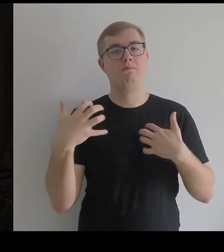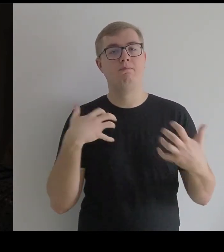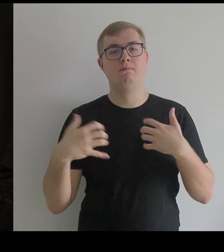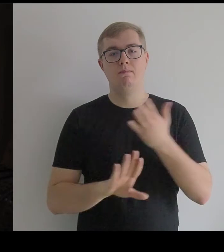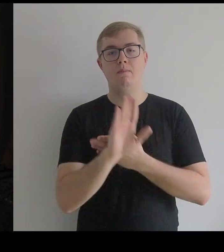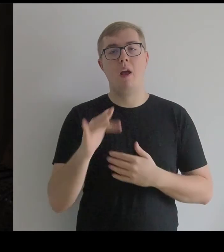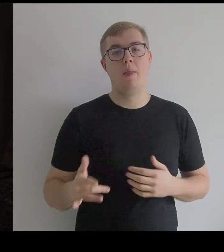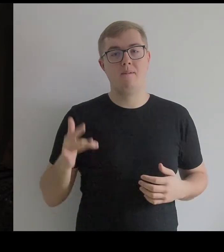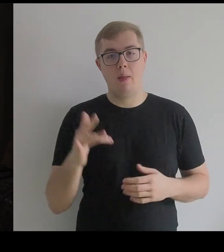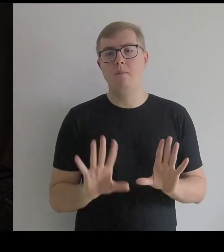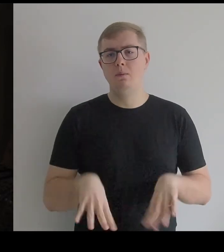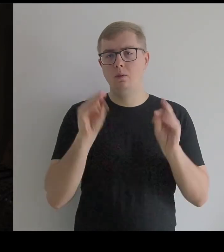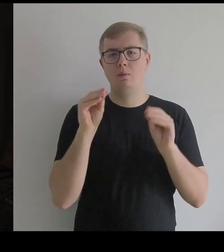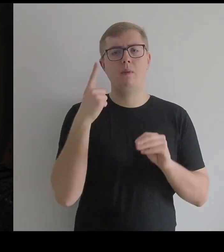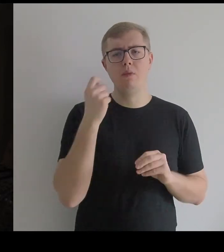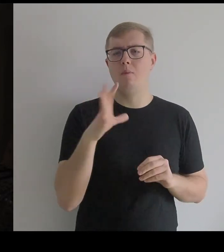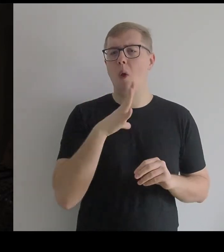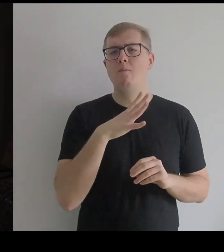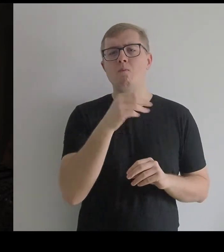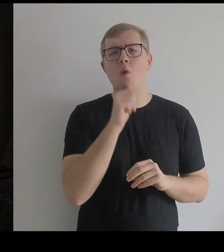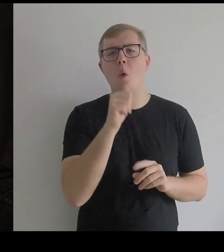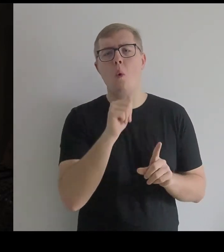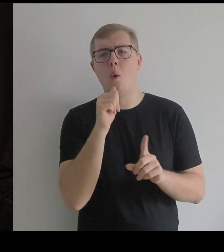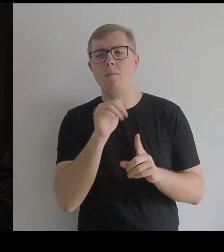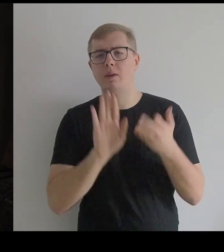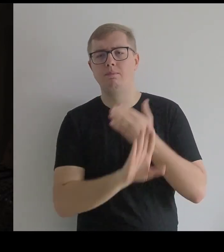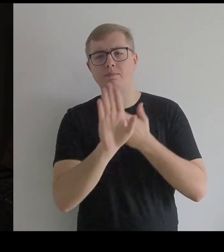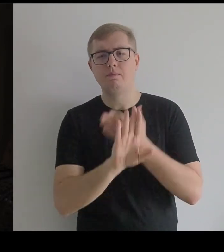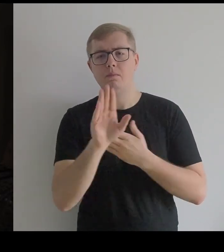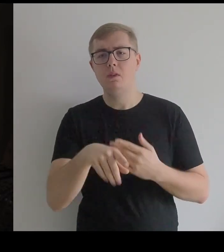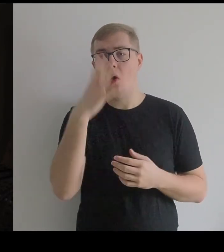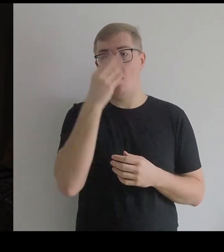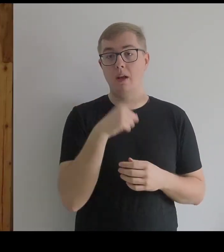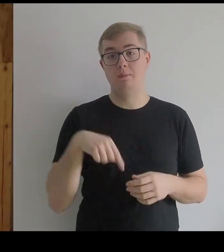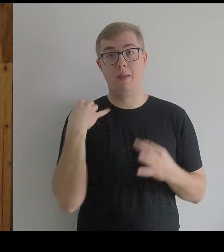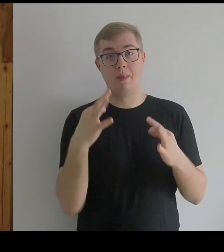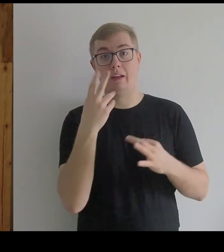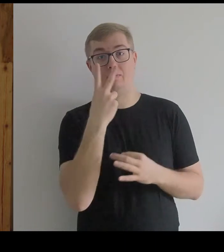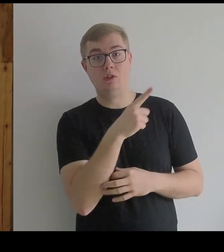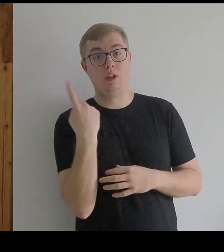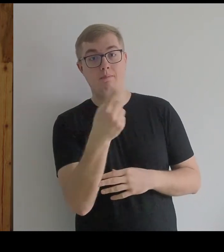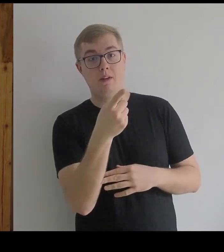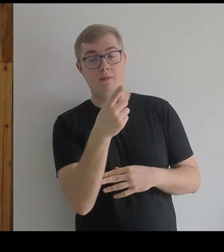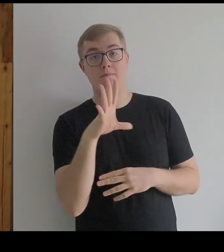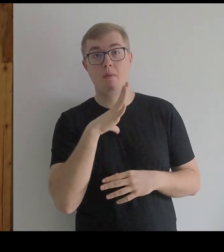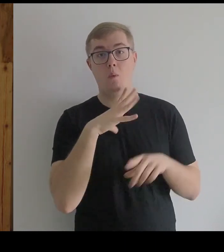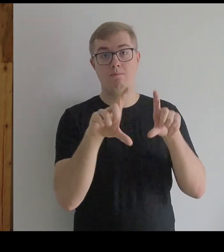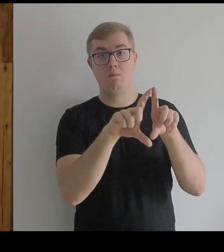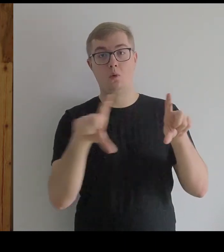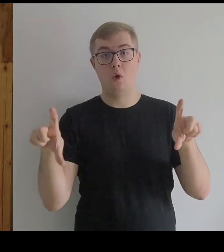Pamiętam, że na początku były próby, kiedy ten obraz był w poziomie.